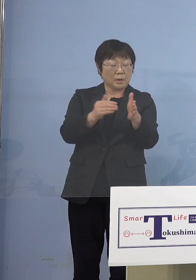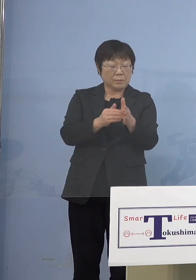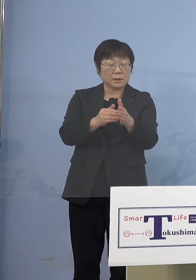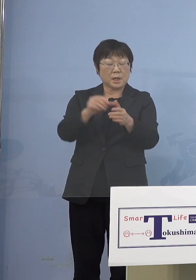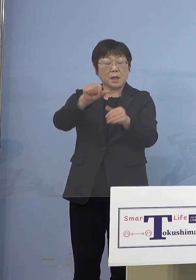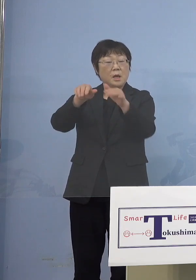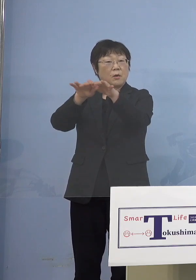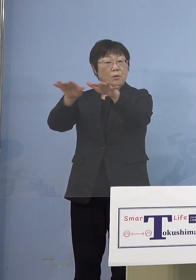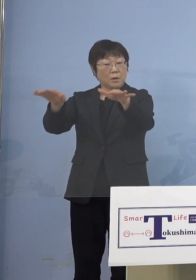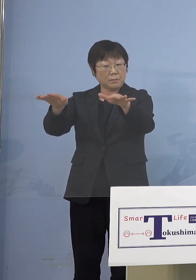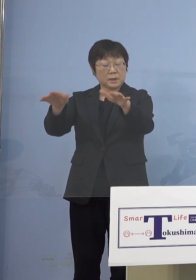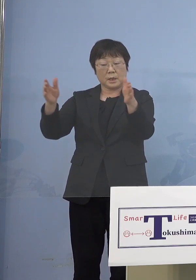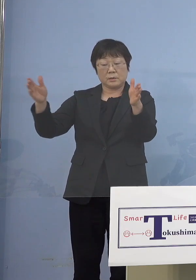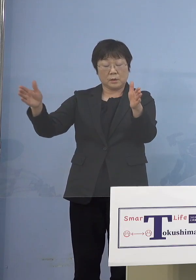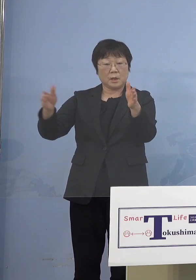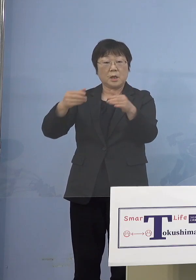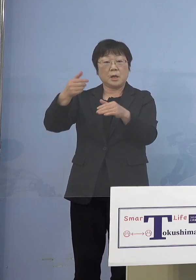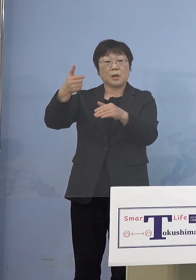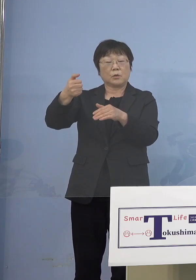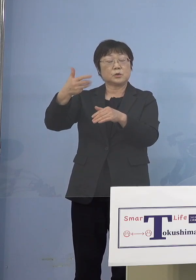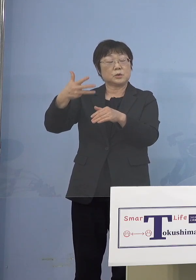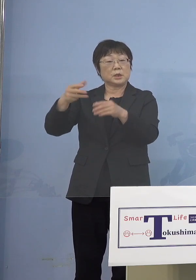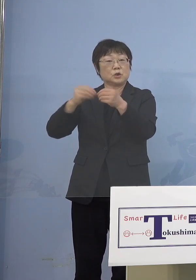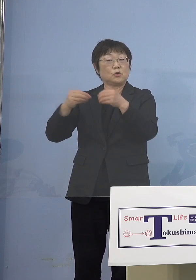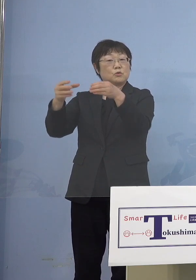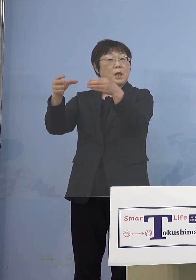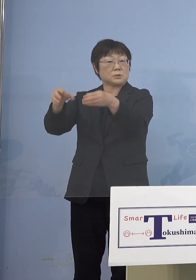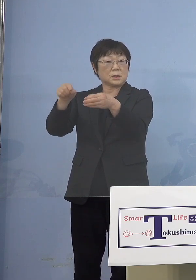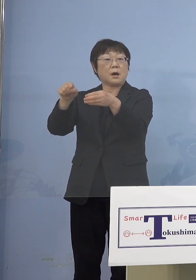長い期間で58クラスターがあった これも大変だったんですけれど